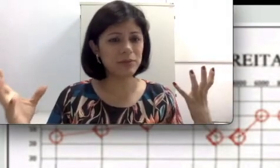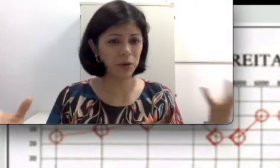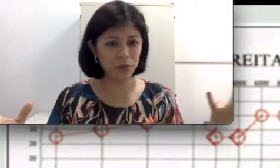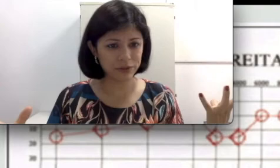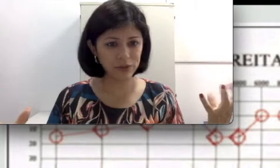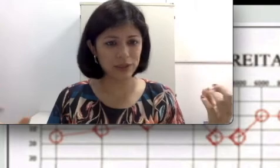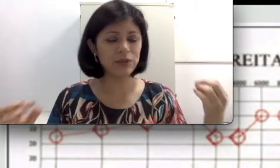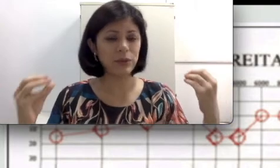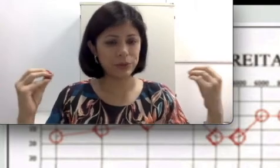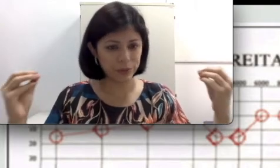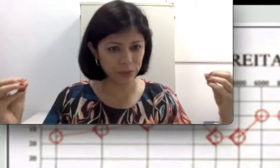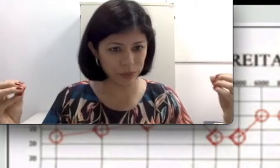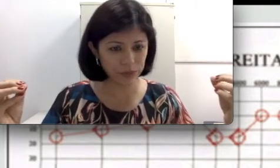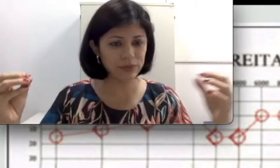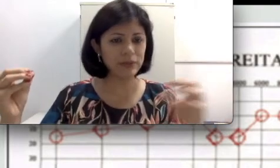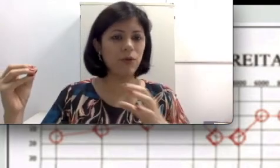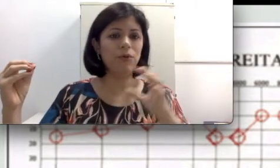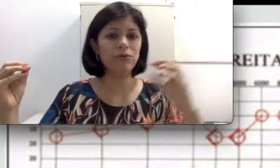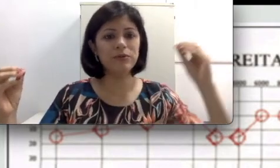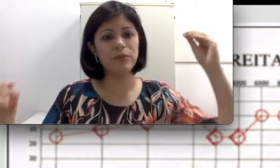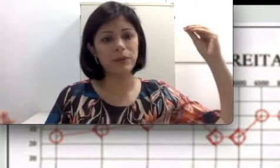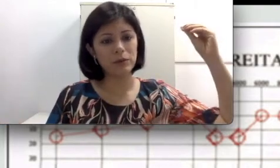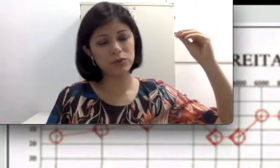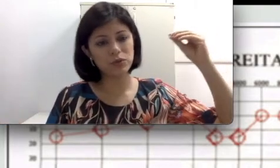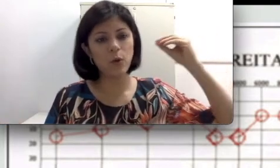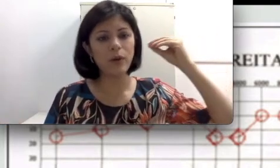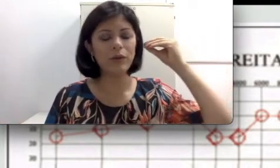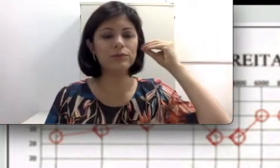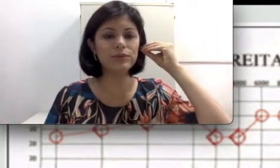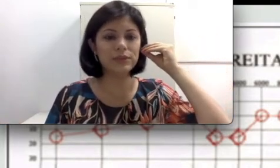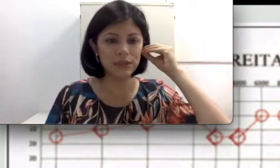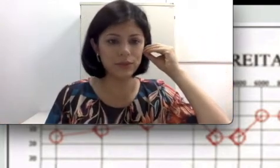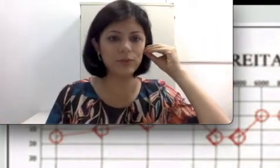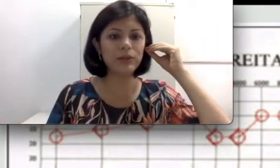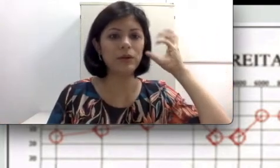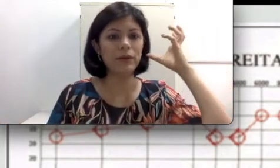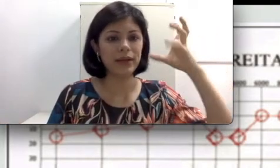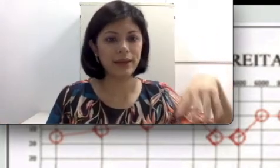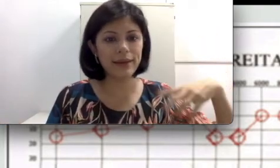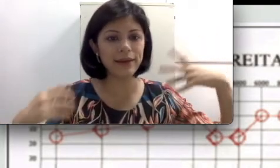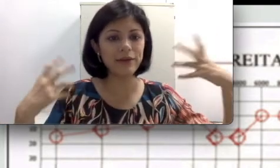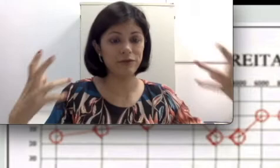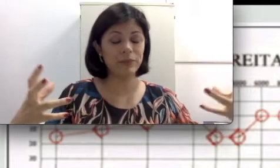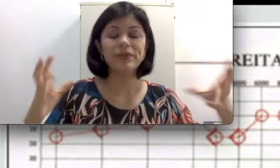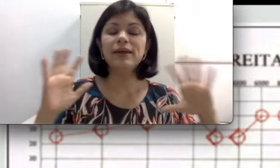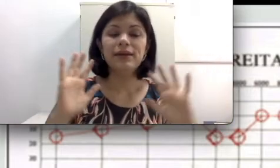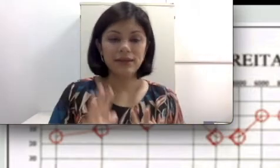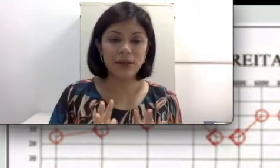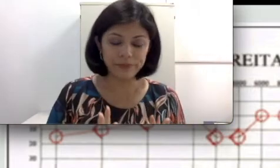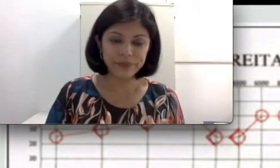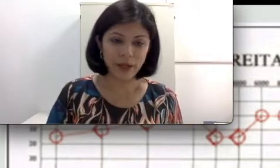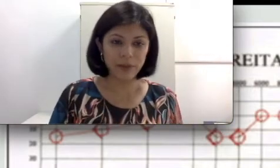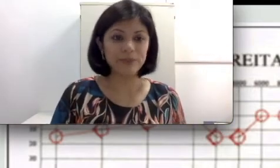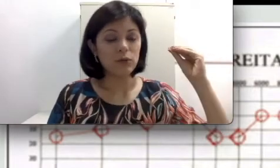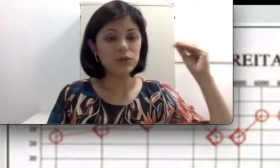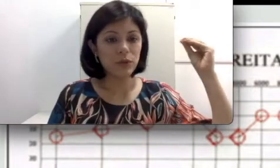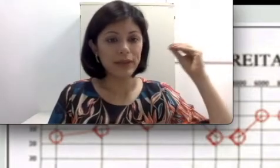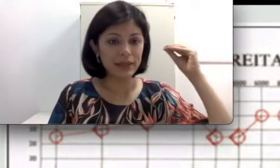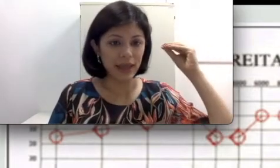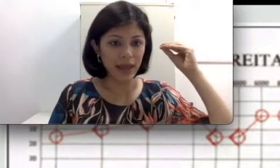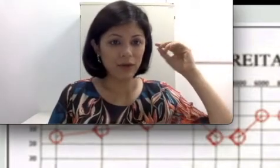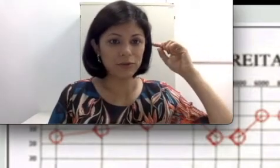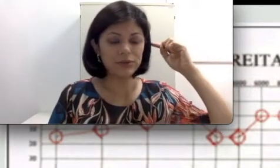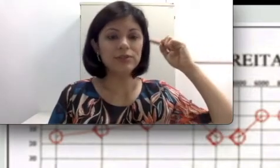que todo mundo ouve porque o som é conduzido pela orelha?” Não, calma. O som é conduzido